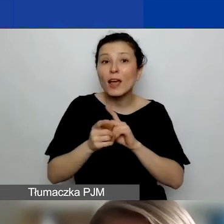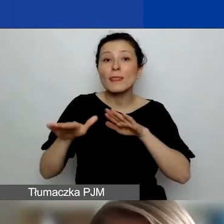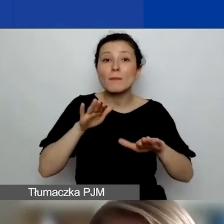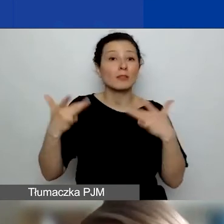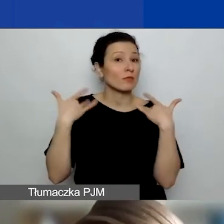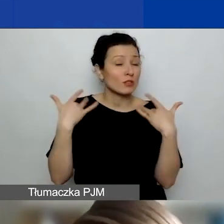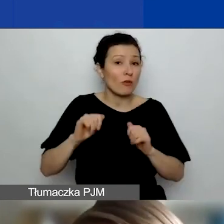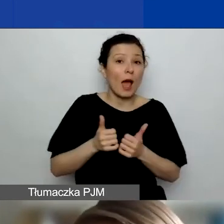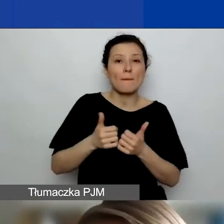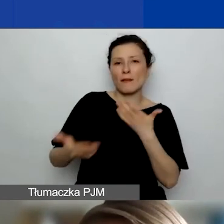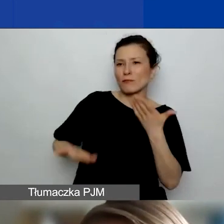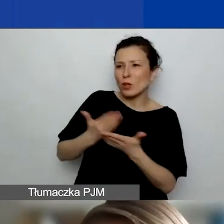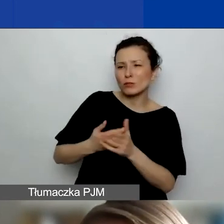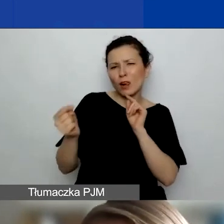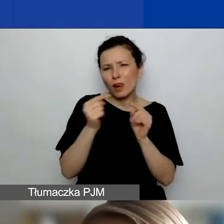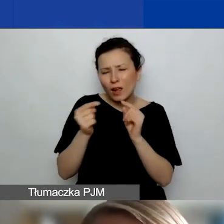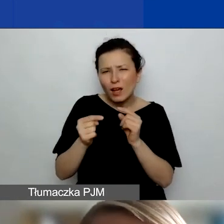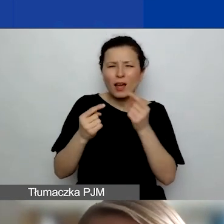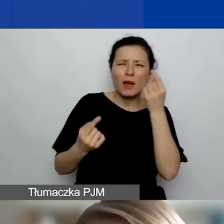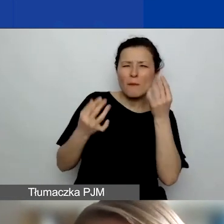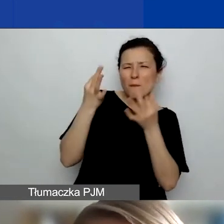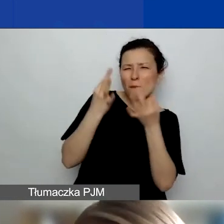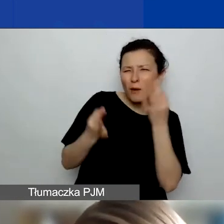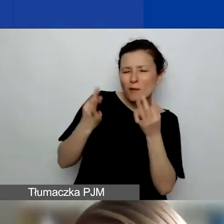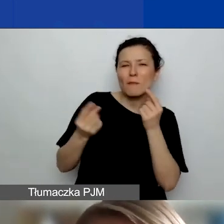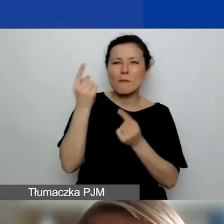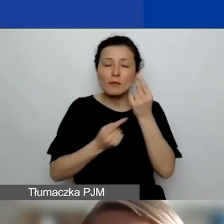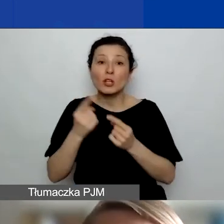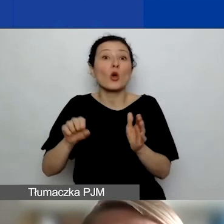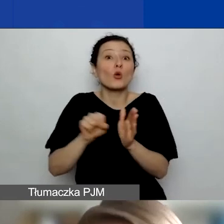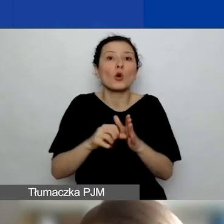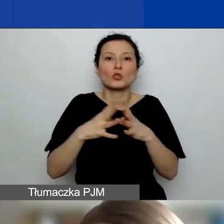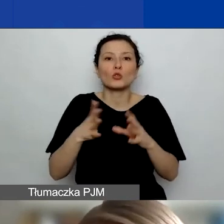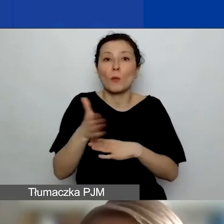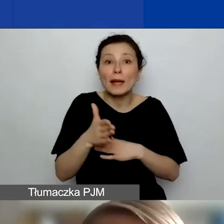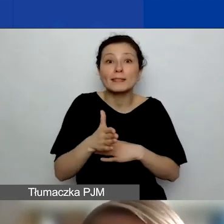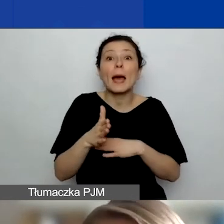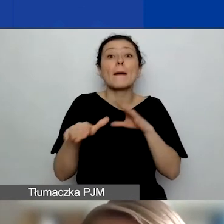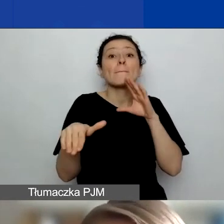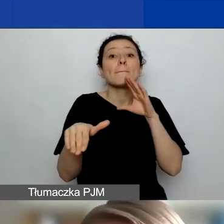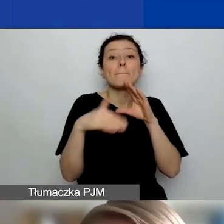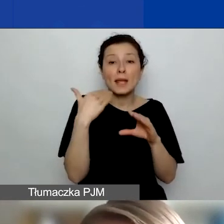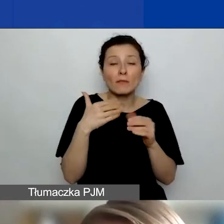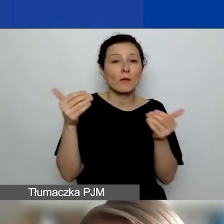czy generalnie nad nim popracować, do 10 marca mailowo możecie złożyć do nas wniosek